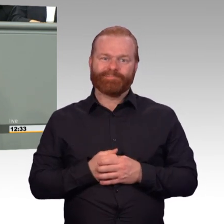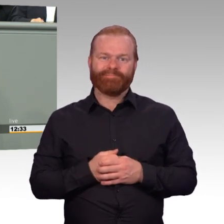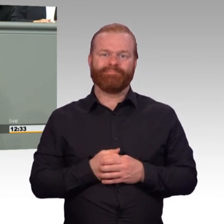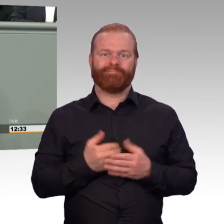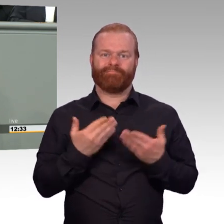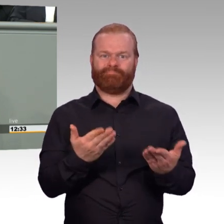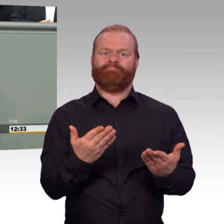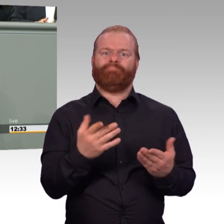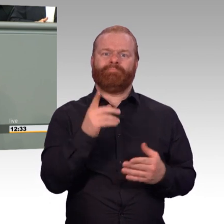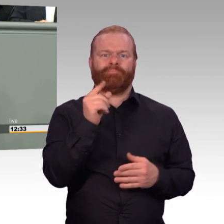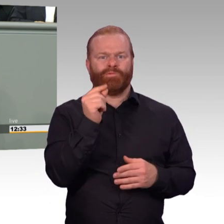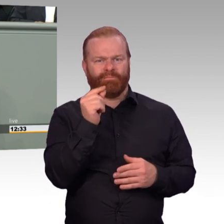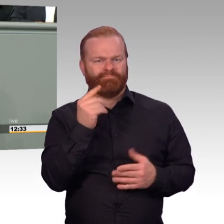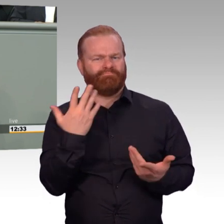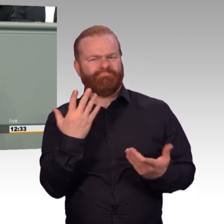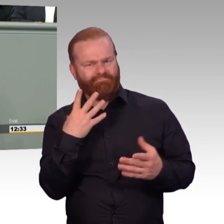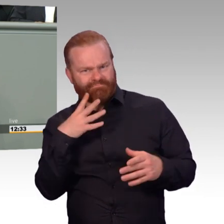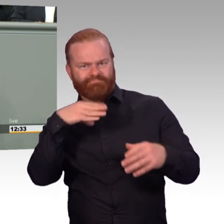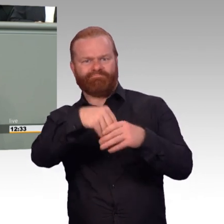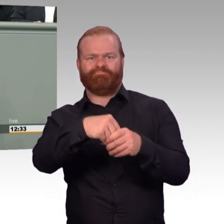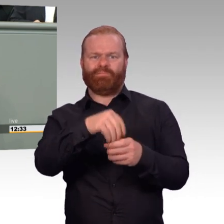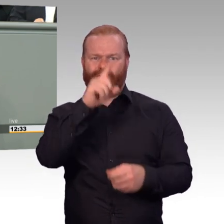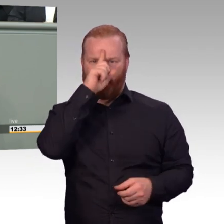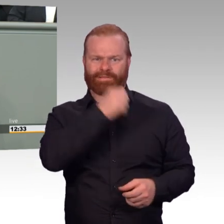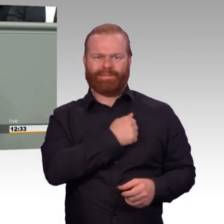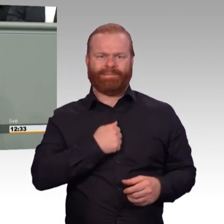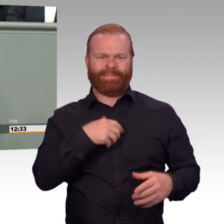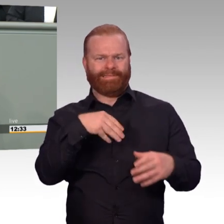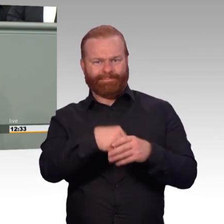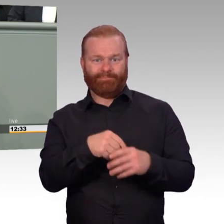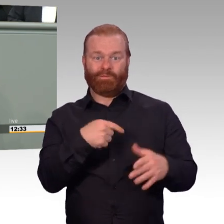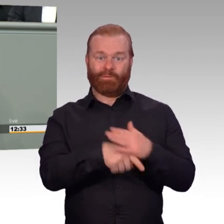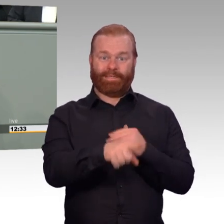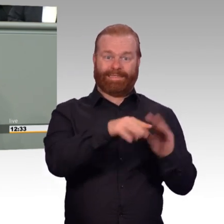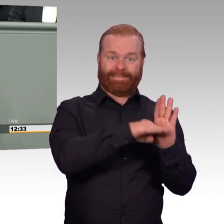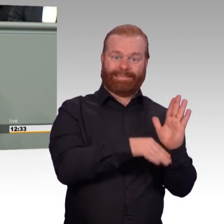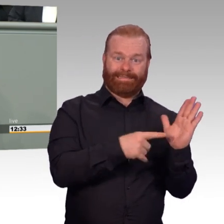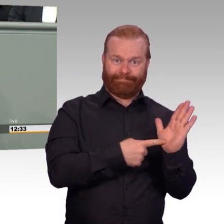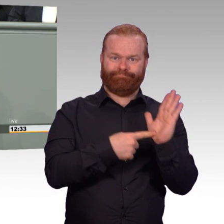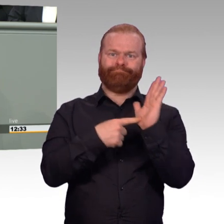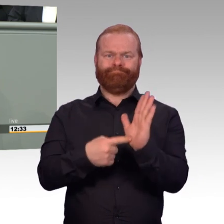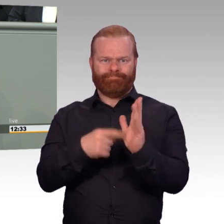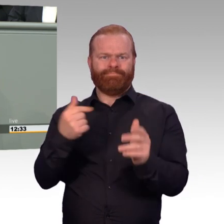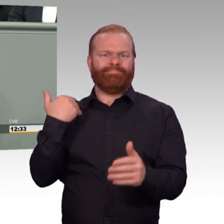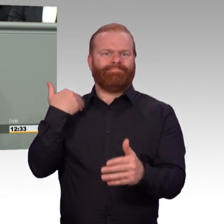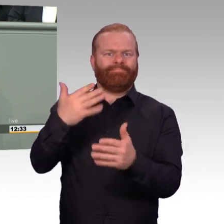Verbesserungen sind ohnehin dringend geboten. Die Ziele der Trendwende Personal müssen erreicht werden,